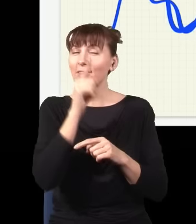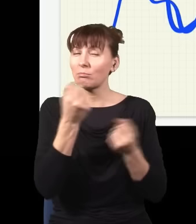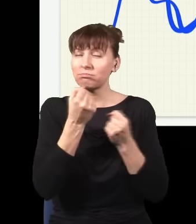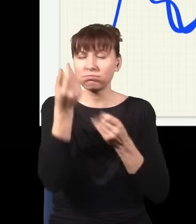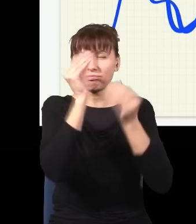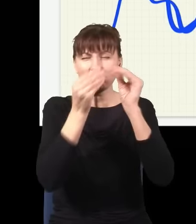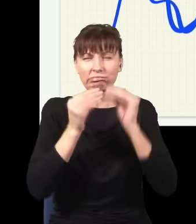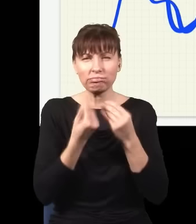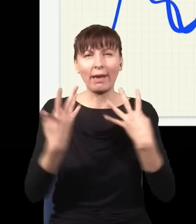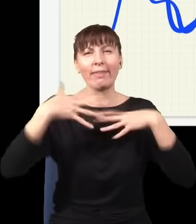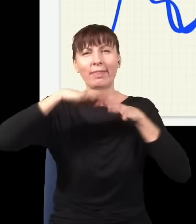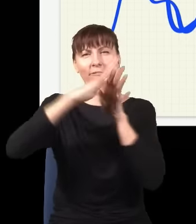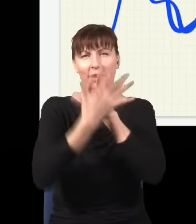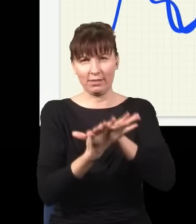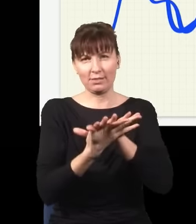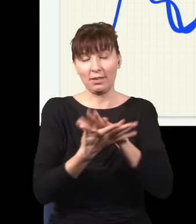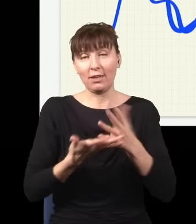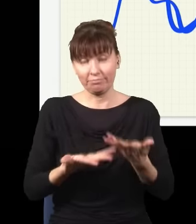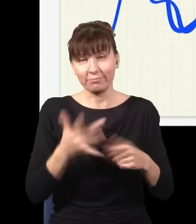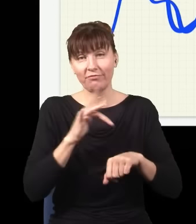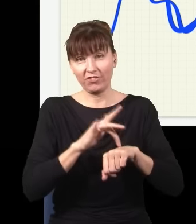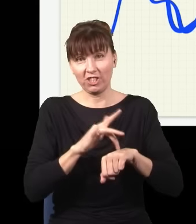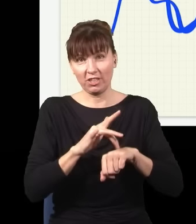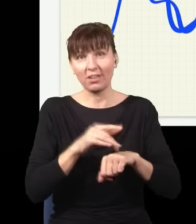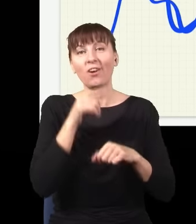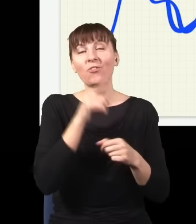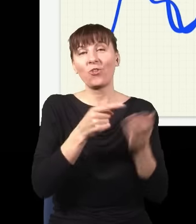I teraz to jest obraz świata, który się pokazuje studentom na wykładzie z mechaniki